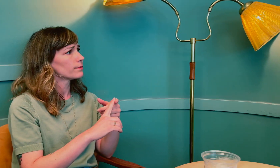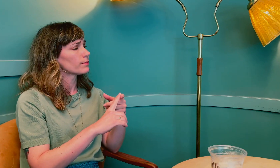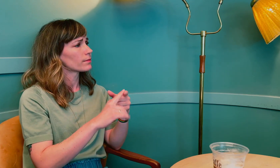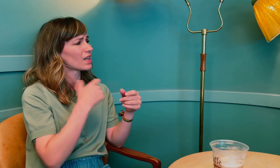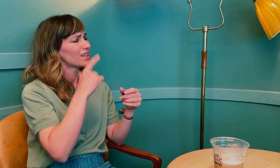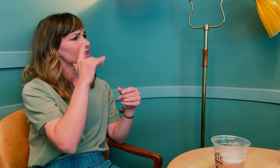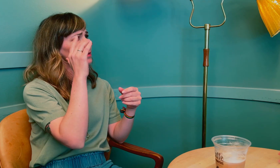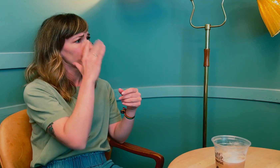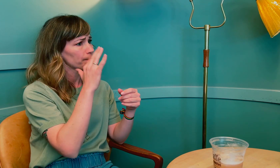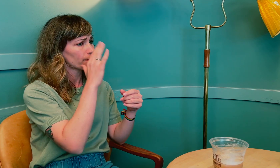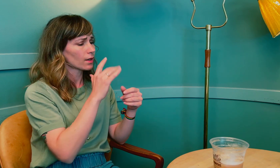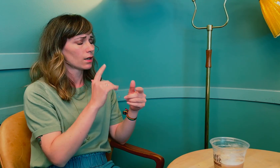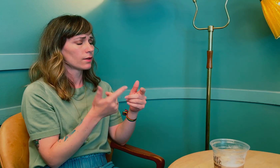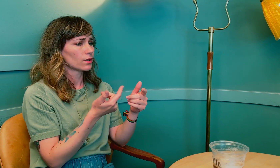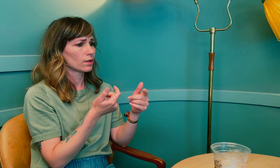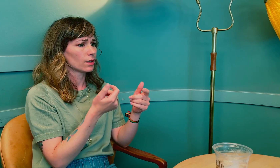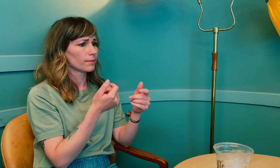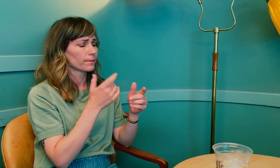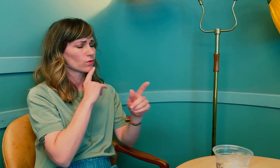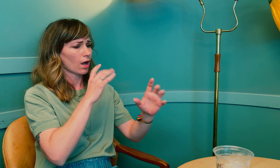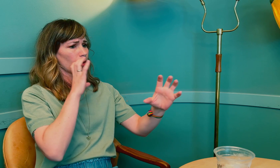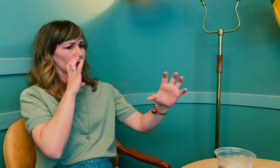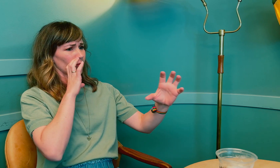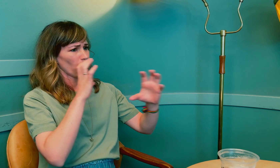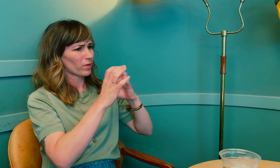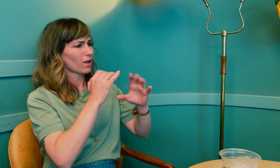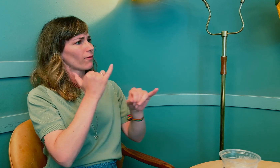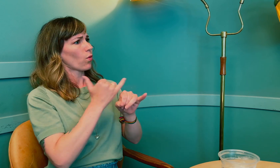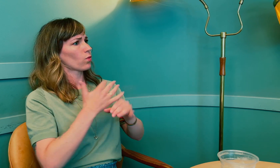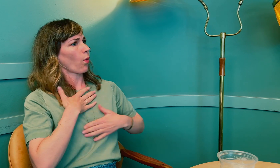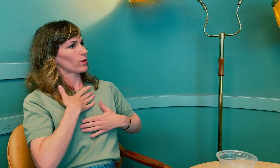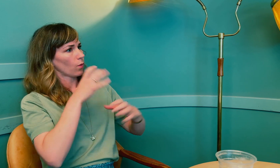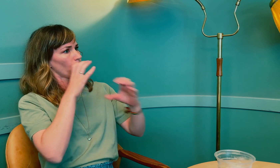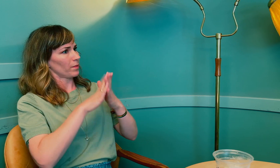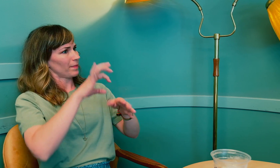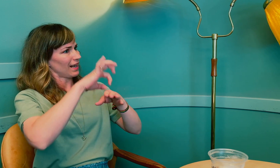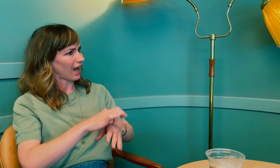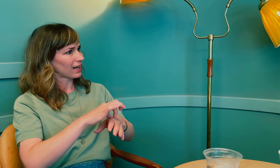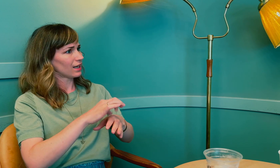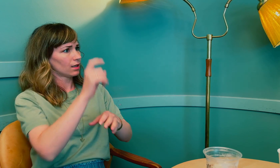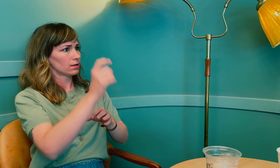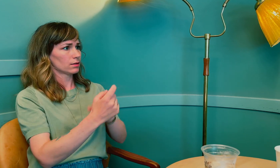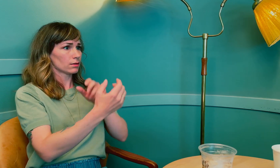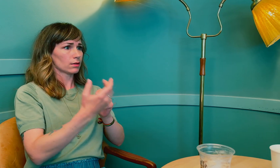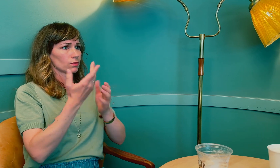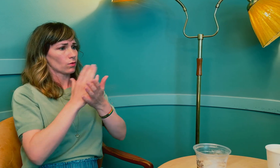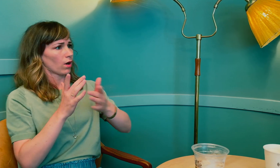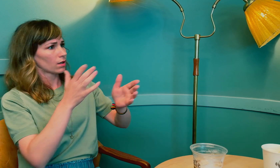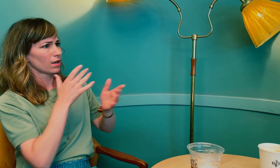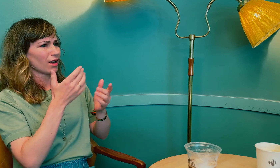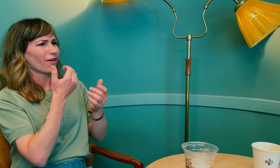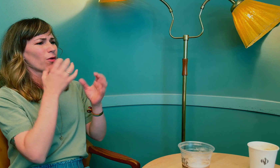Jeg lurer på hvordan du opplevde kommunikasjonen med legene gjennom tolk?